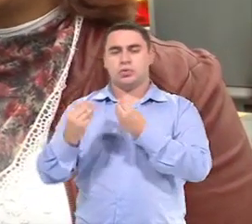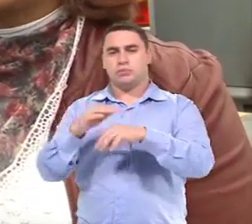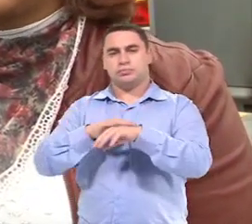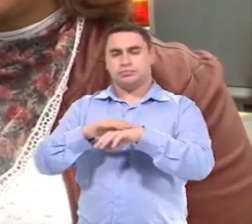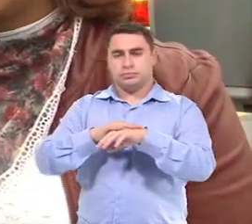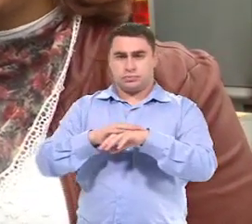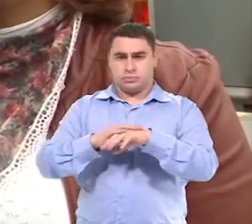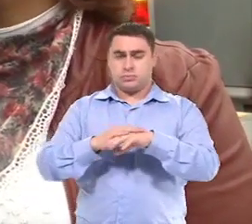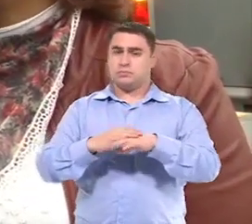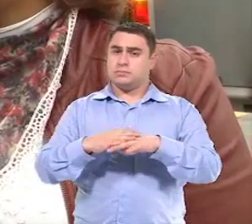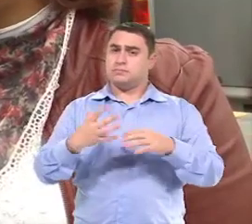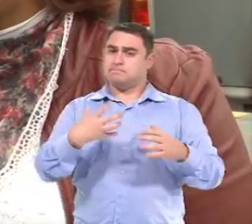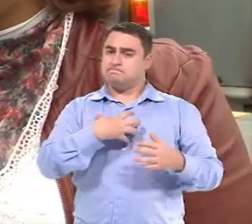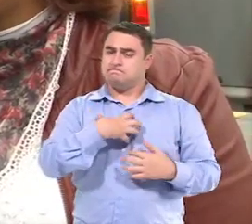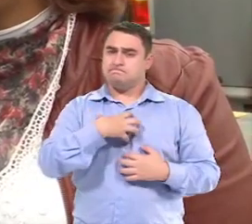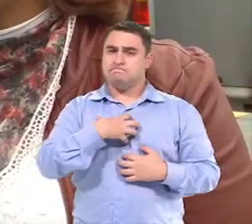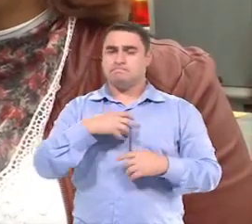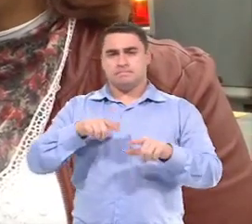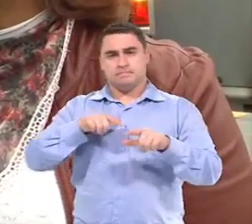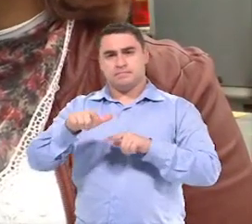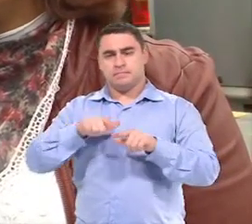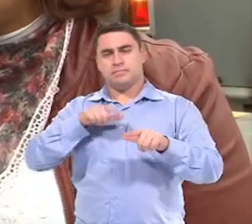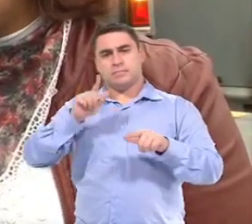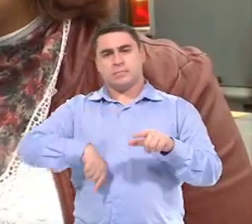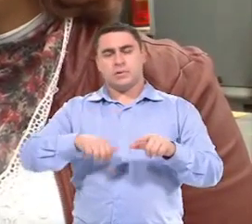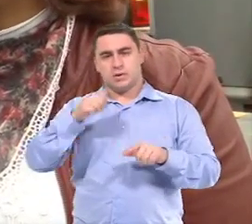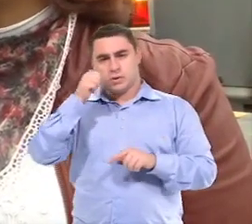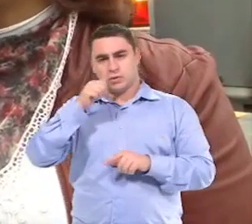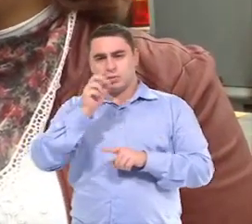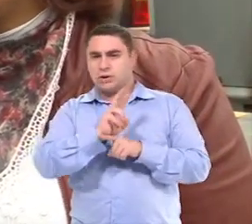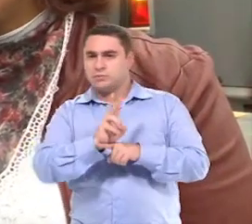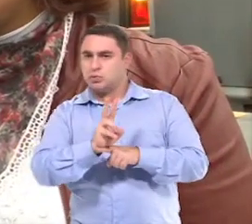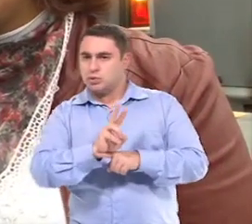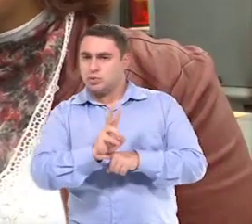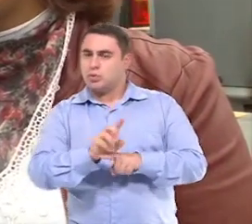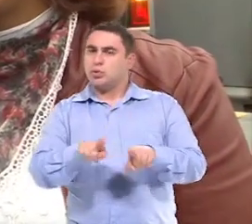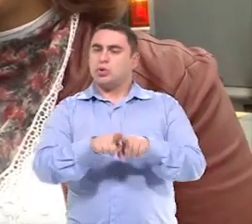E nesse sentido, a gente trabalha muito com as monitoras e motoristas